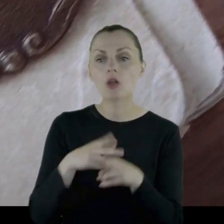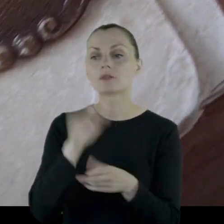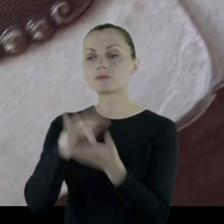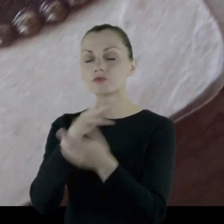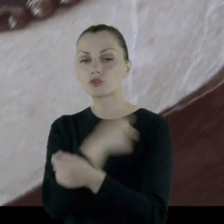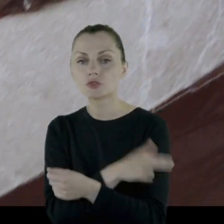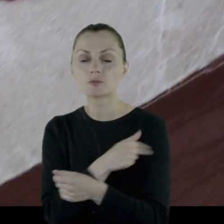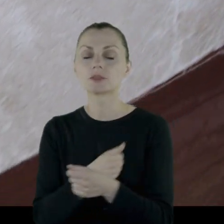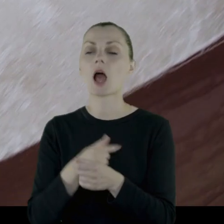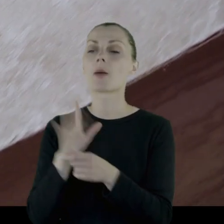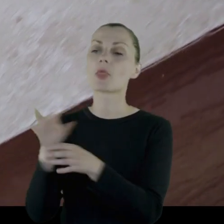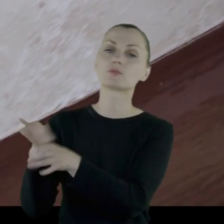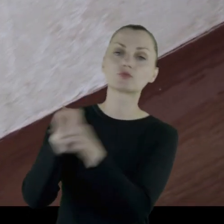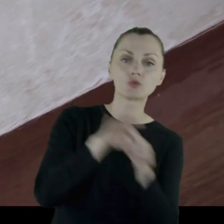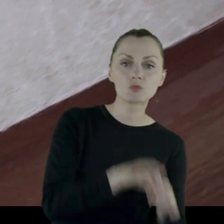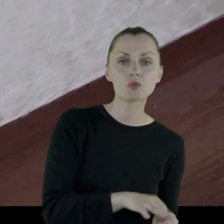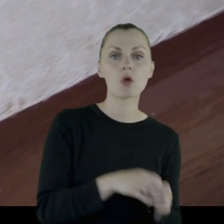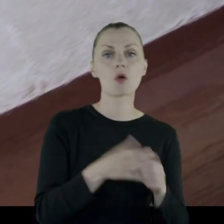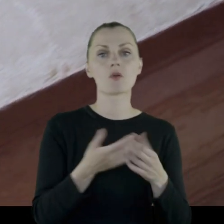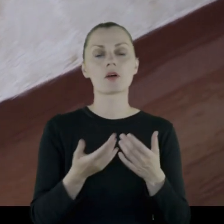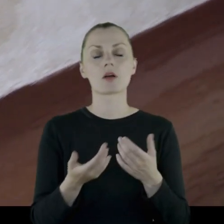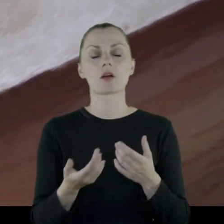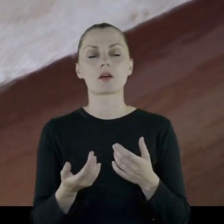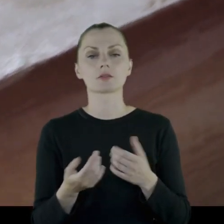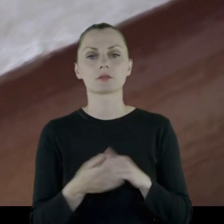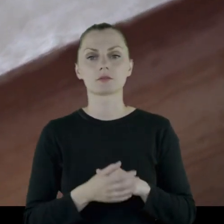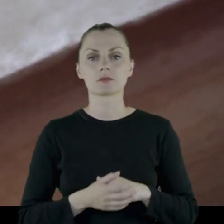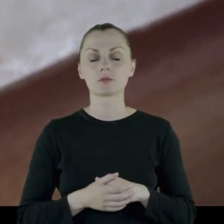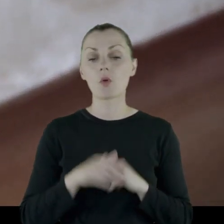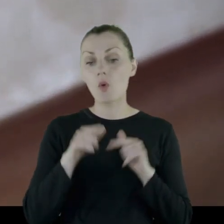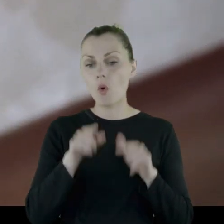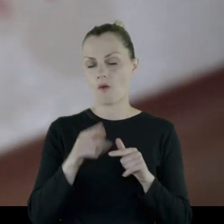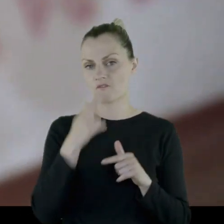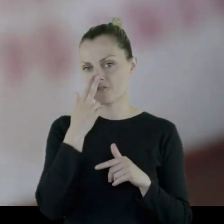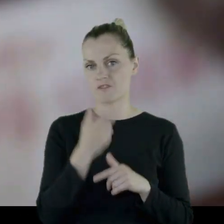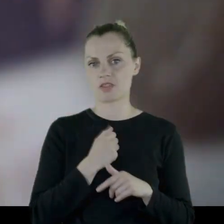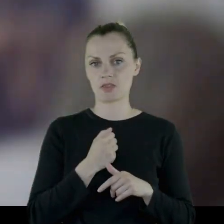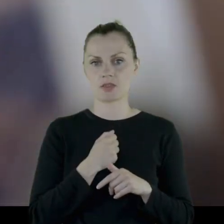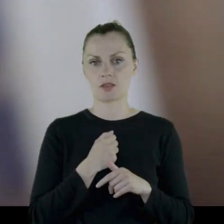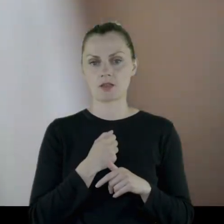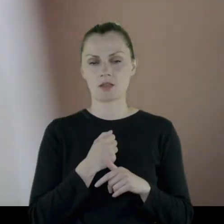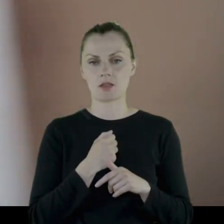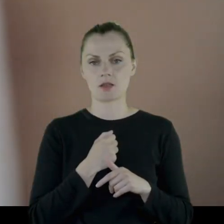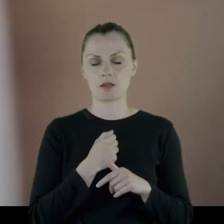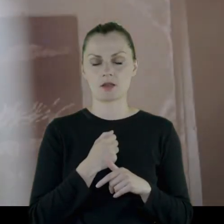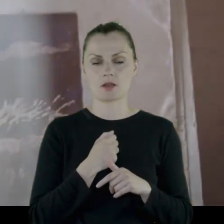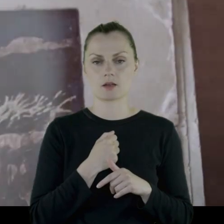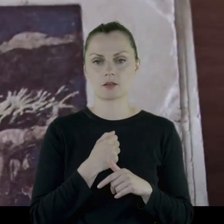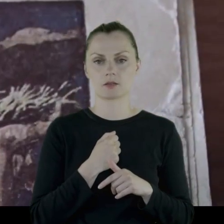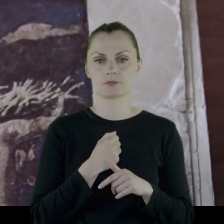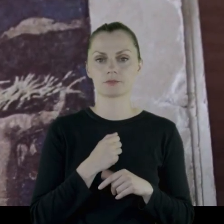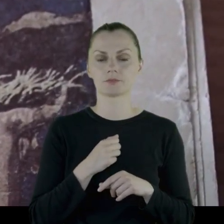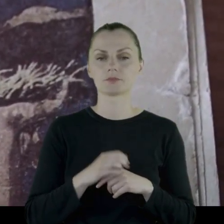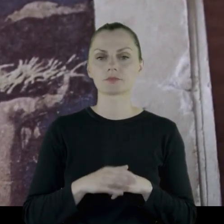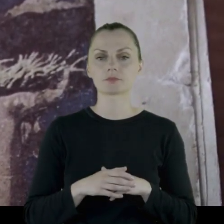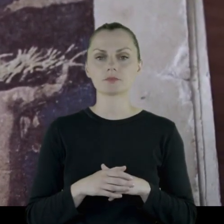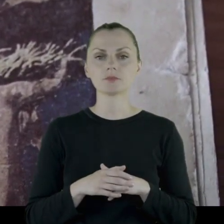przyprowadzanie chorych koni ze szpitala i tutaj wynika z tego (z tych jego wspomnień),